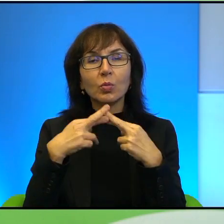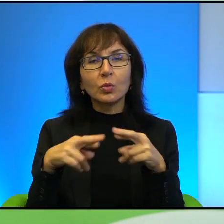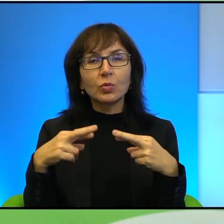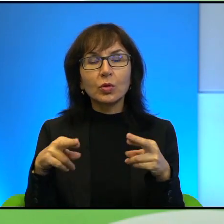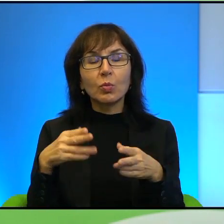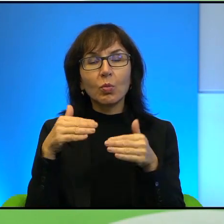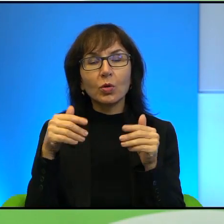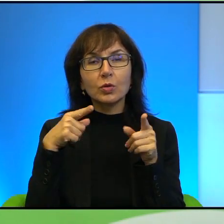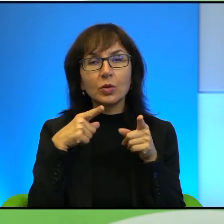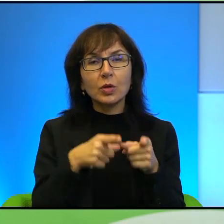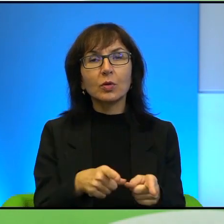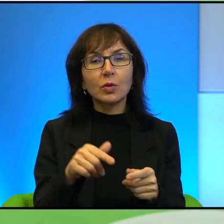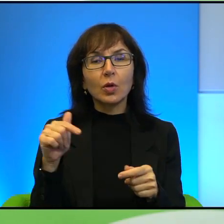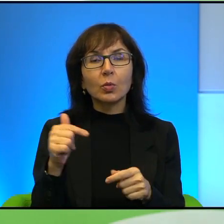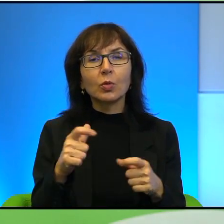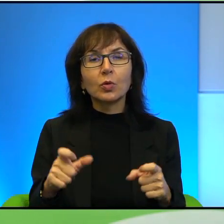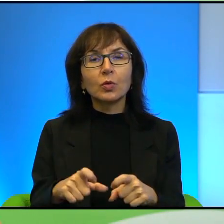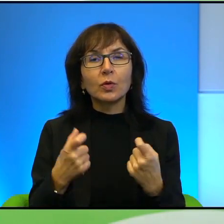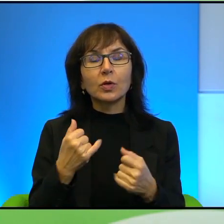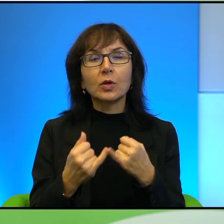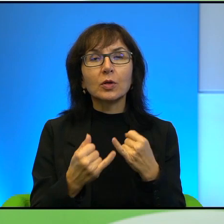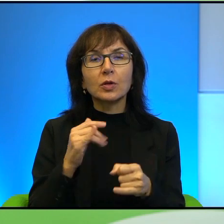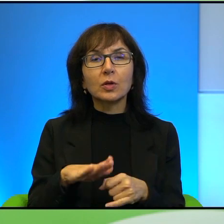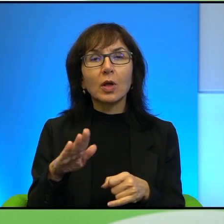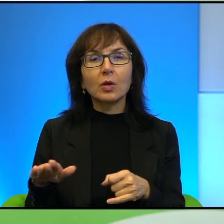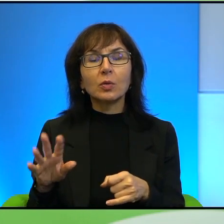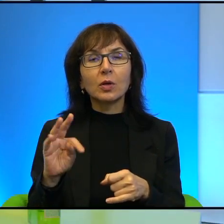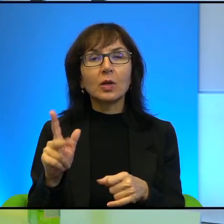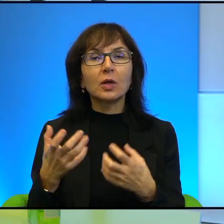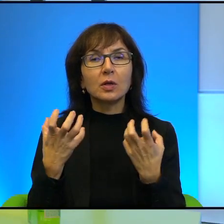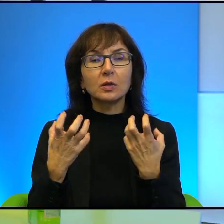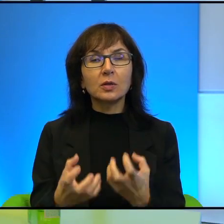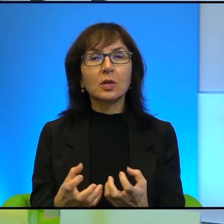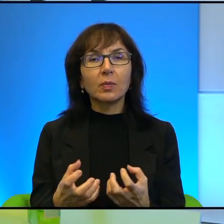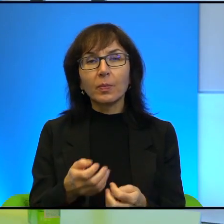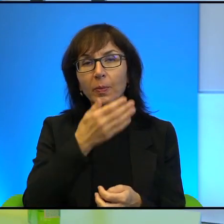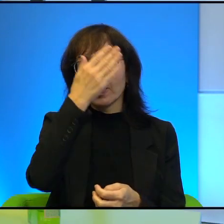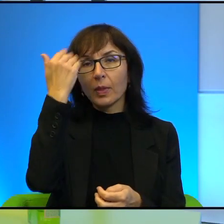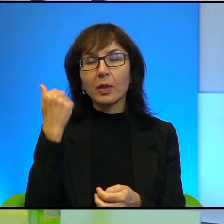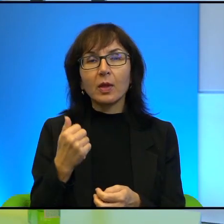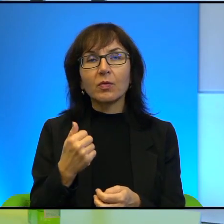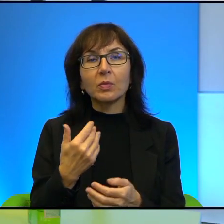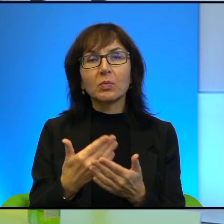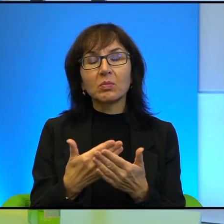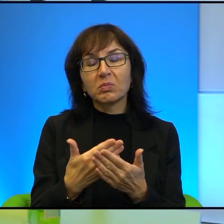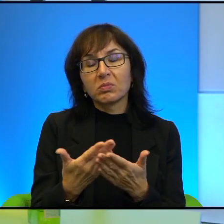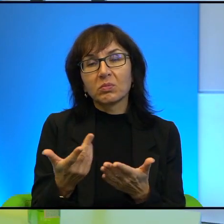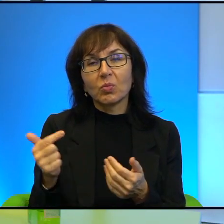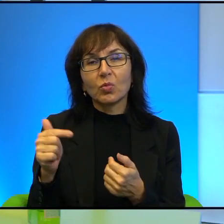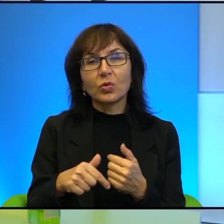Musi się tak wydarzyć, skoro naród tak chce. Właśnie nie wiem, czy musisz tak wydarzyć. A dlaczego to się nie dzieje?